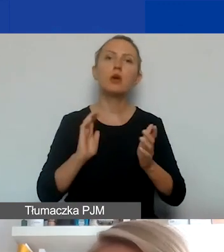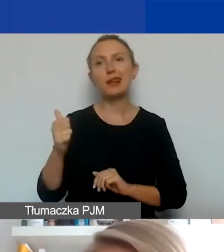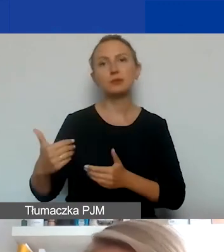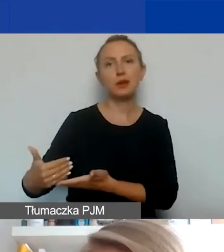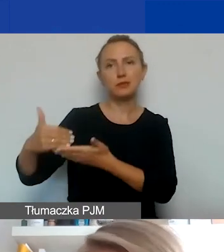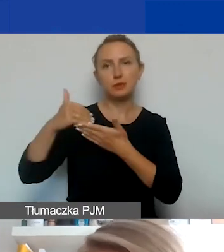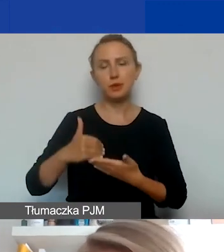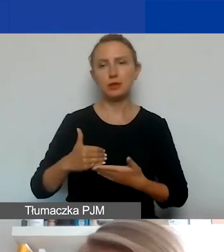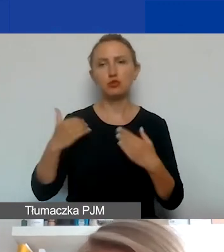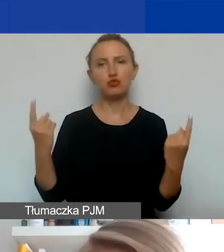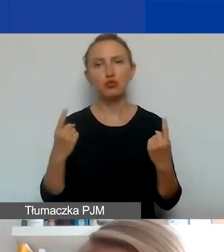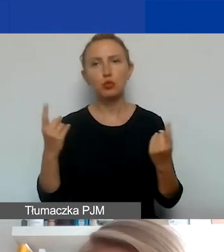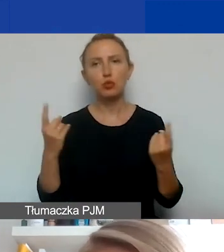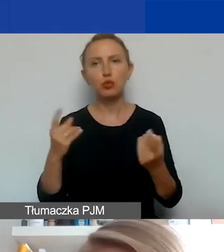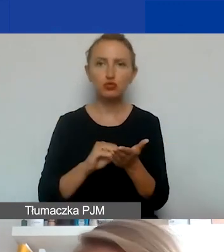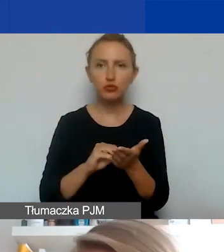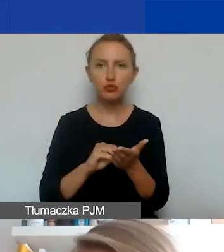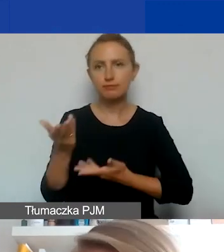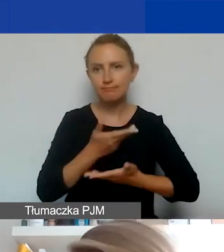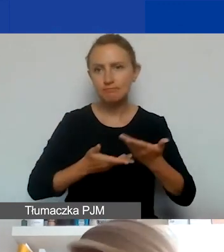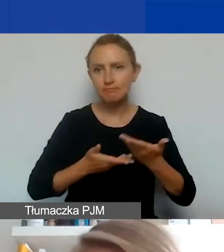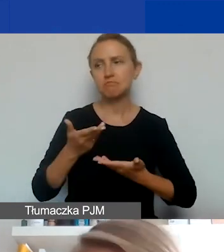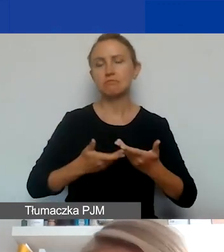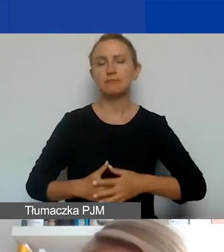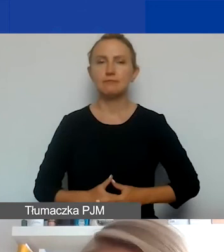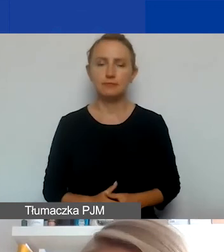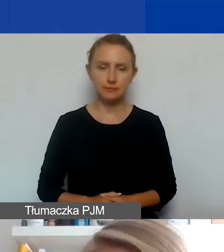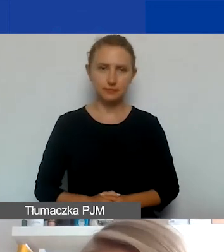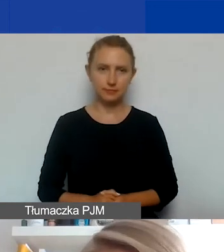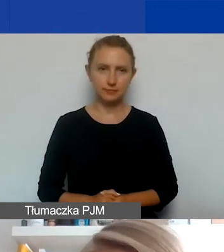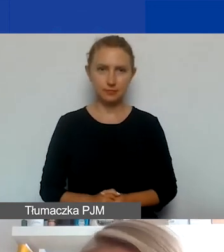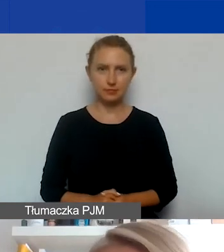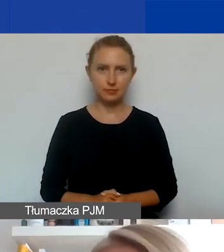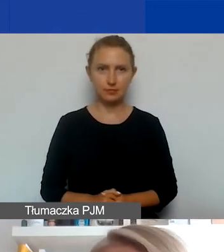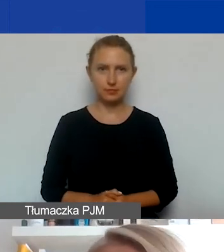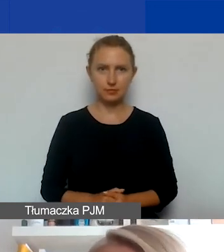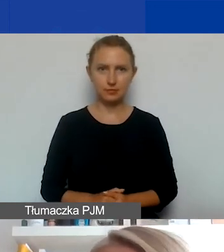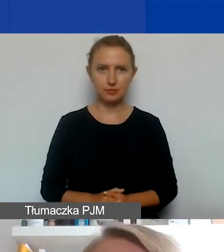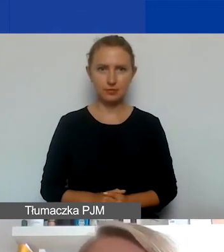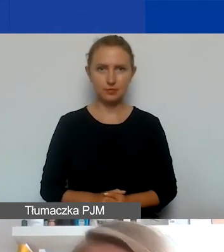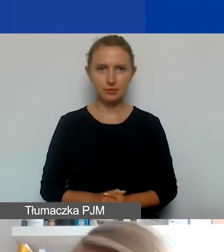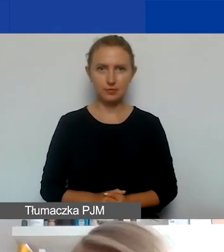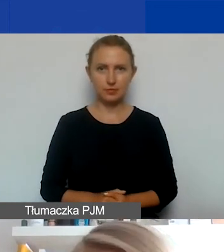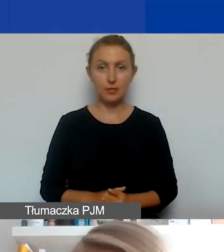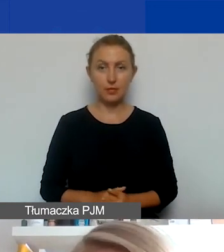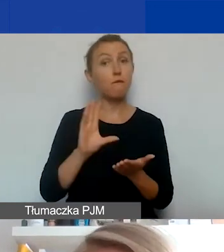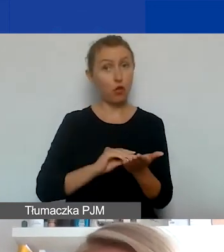czy promocji doświadczeń partnera, jeśli jest to potrzebne do realizacji waszych celów. Od strony formalnej,